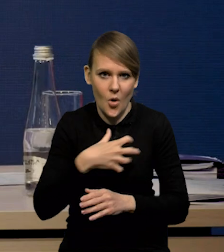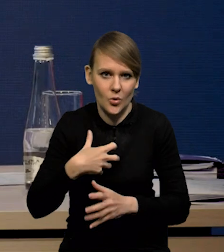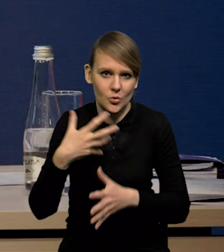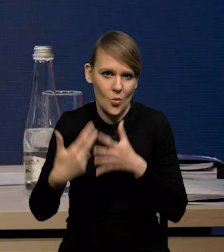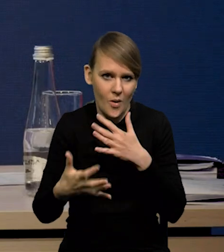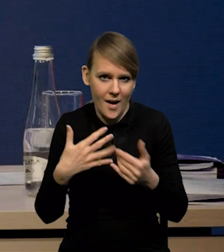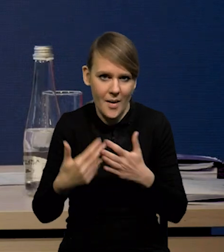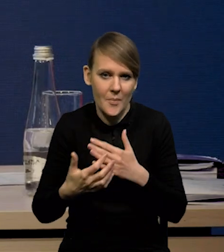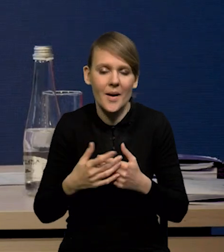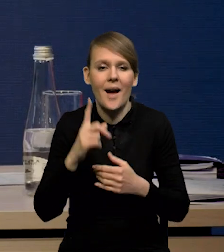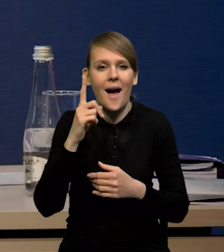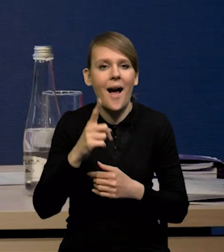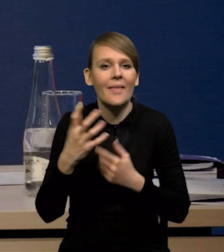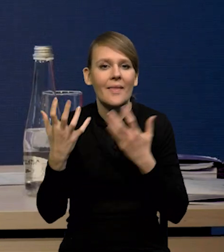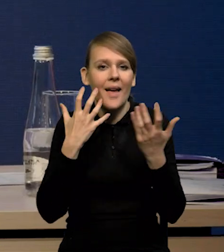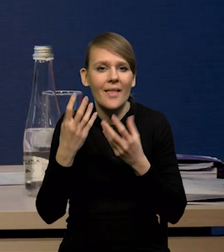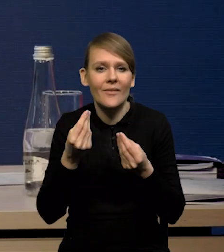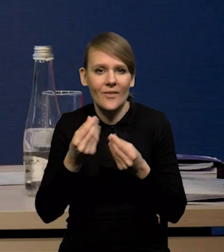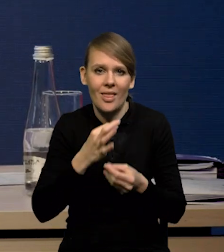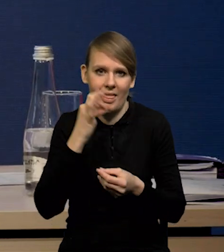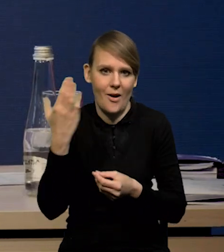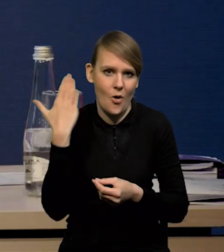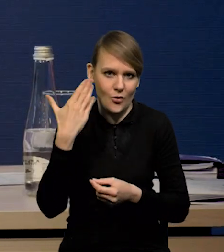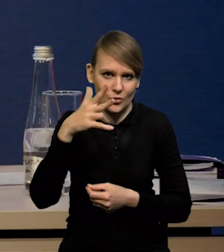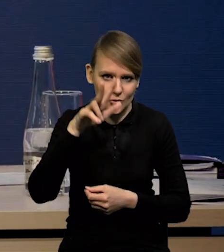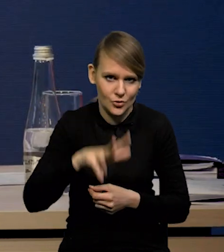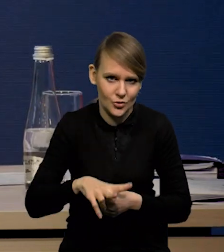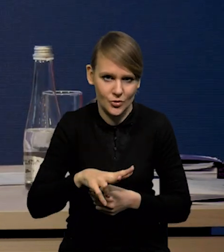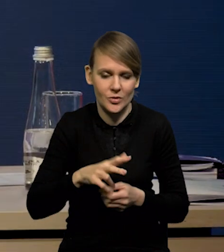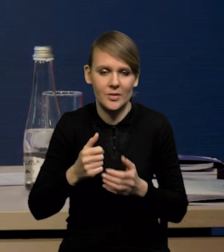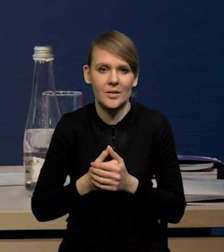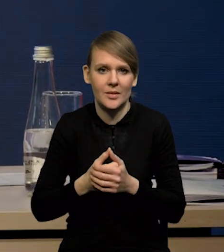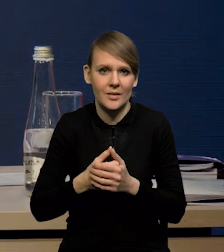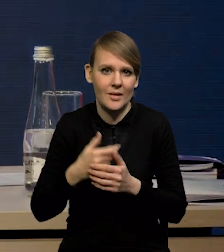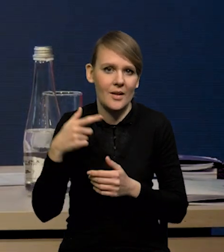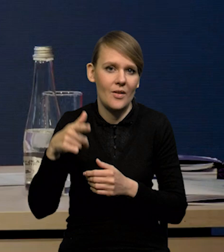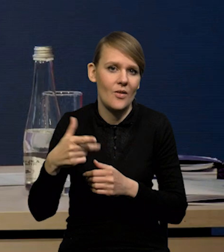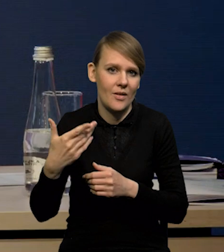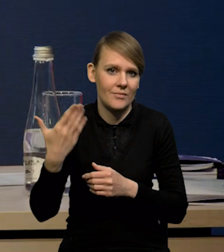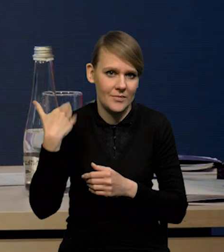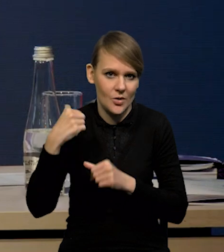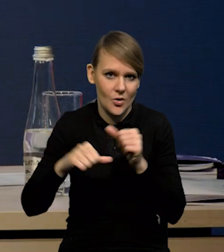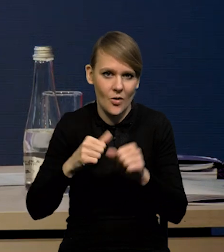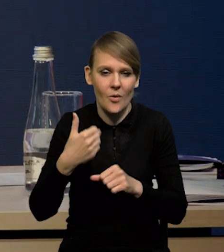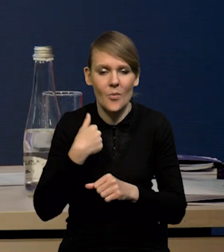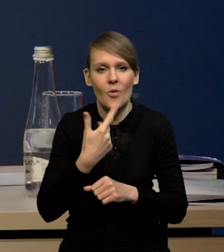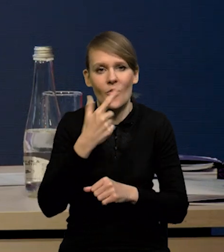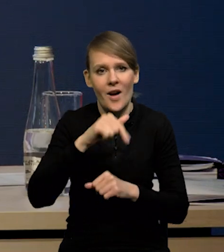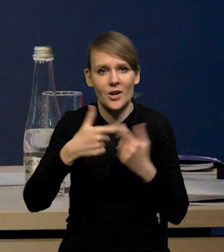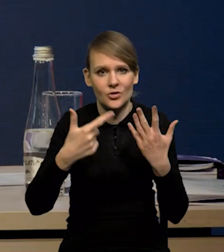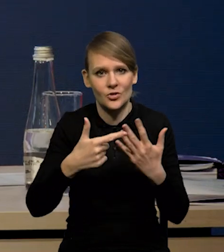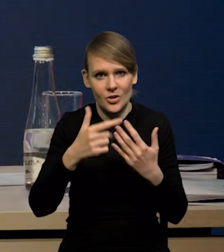natomiast dane są rzeczywiście lepsze. W ostatnim kwartale ubiegłego roku mieliśmy wzrost o 2,7% ostatecznie.